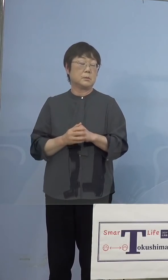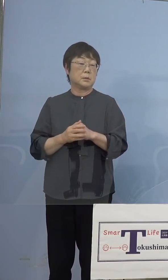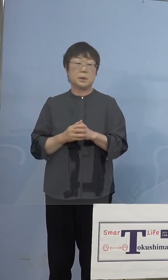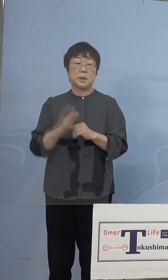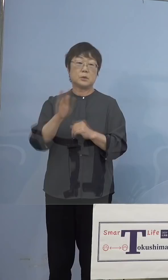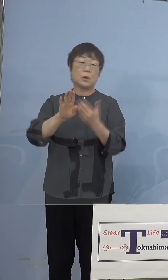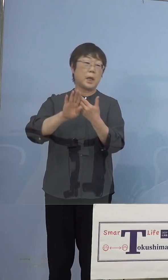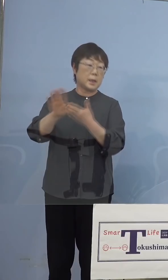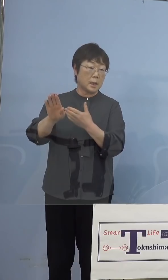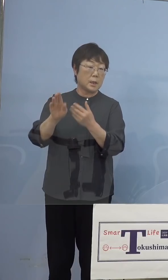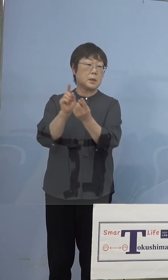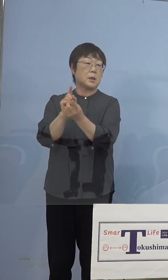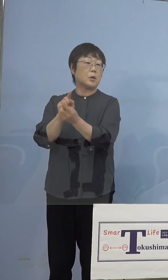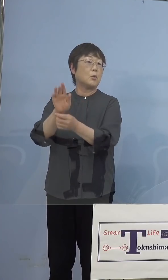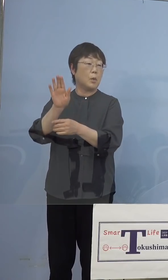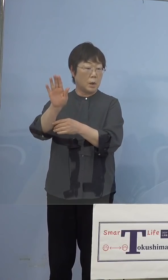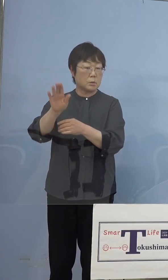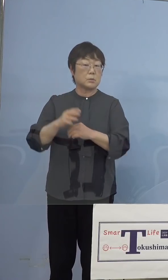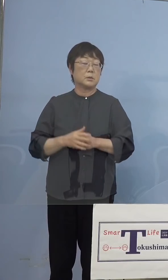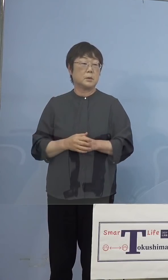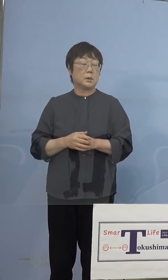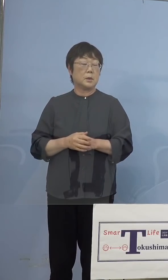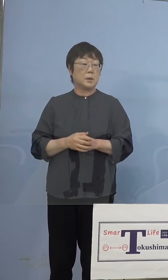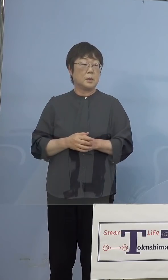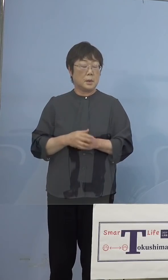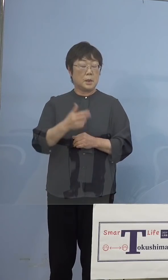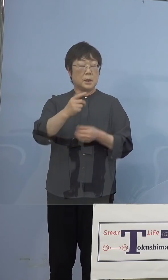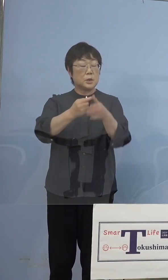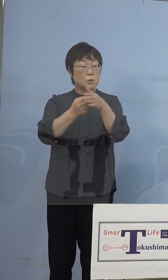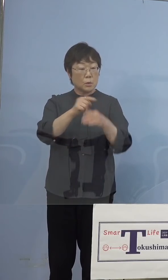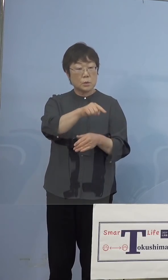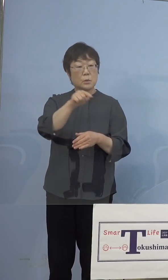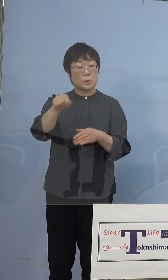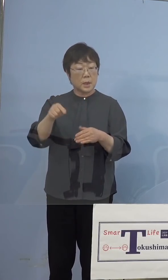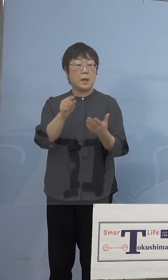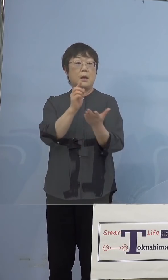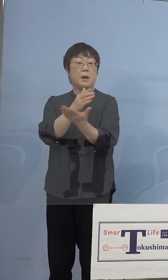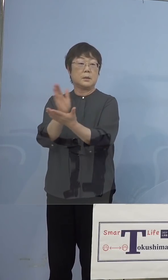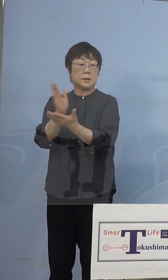対応するところもある、それぞれの 市町村でまず判断とこういうことになります